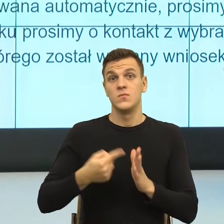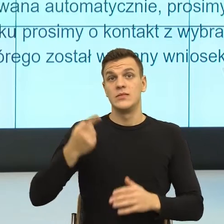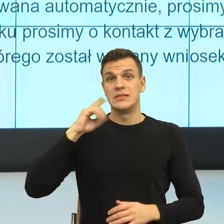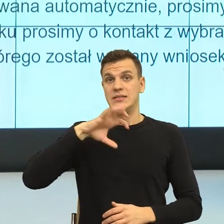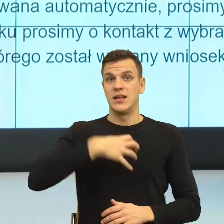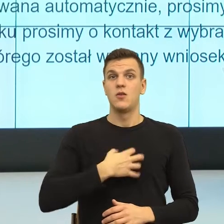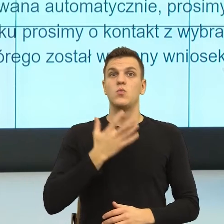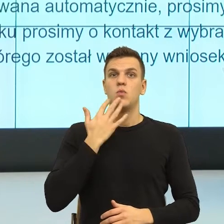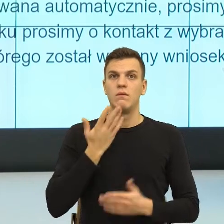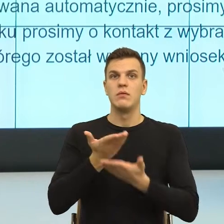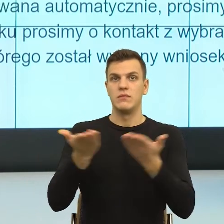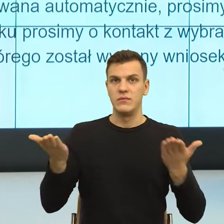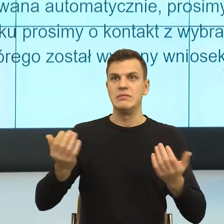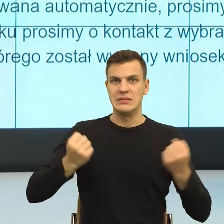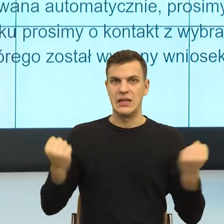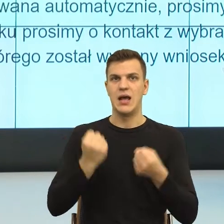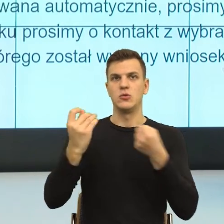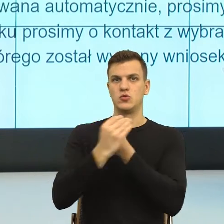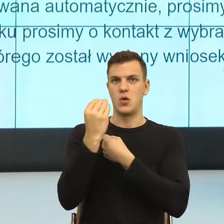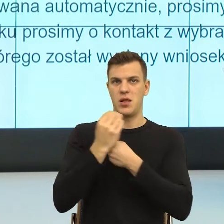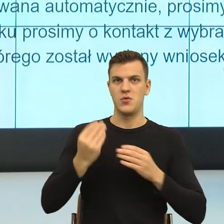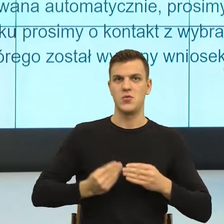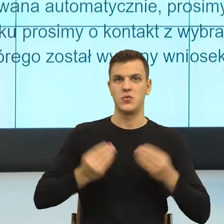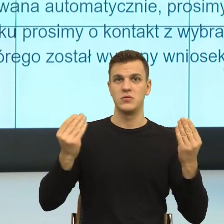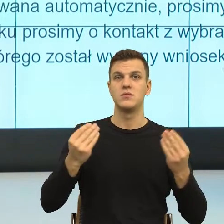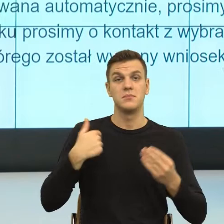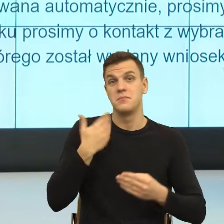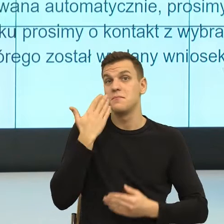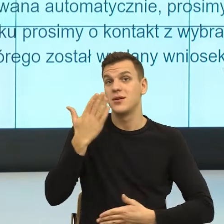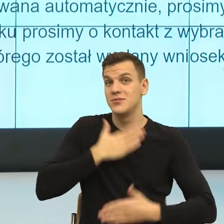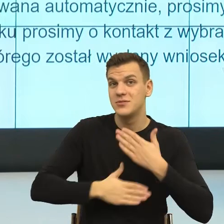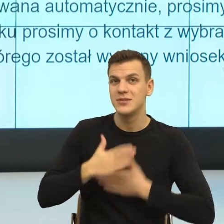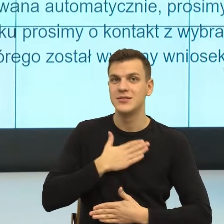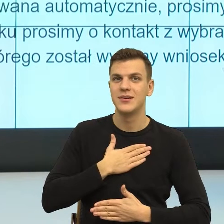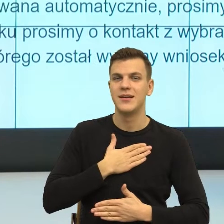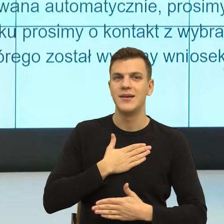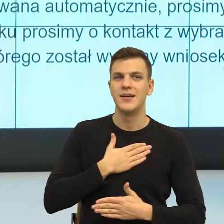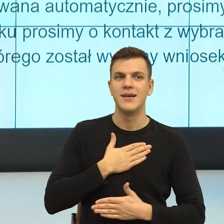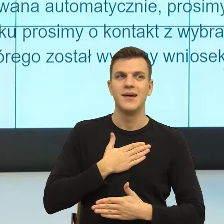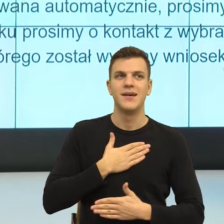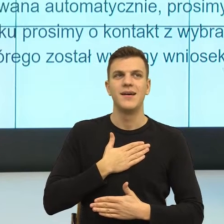Bardzo się z tego cieszę, natomiast gdybym miała powiedzieć, gdzie, wydaje mi się, że w jakim kierunku te szkolenia mogłyby pójść,